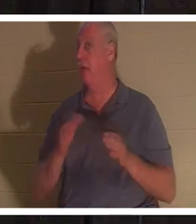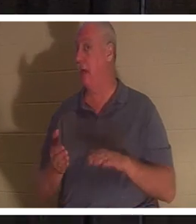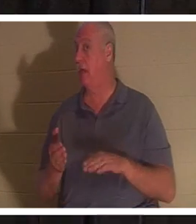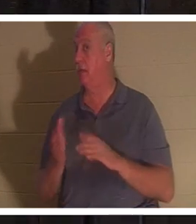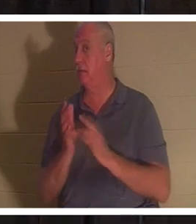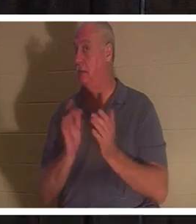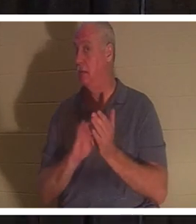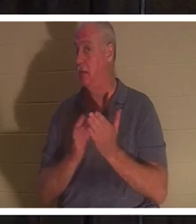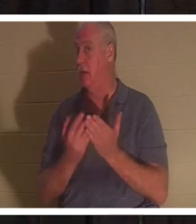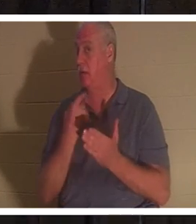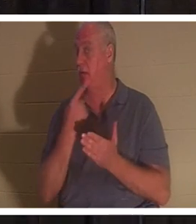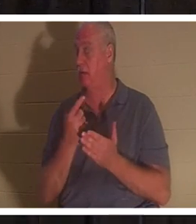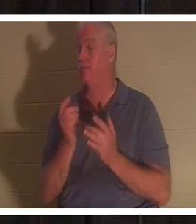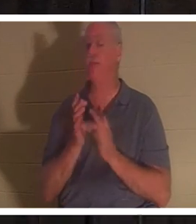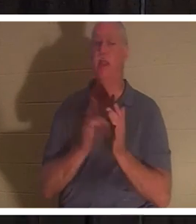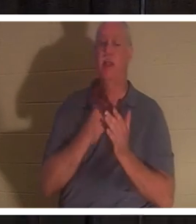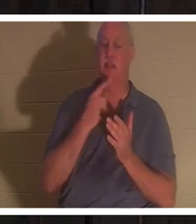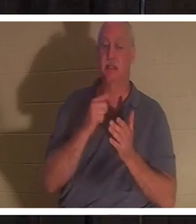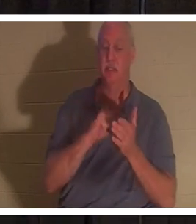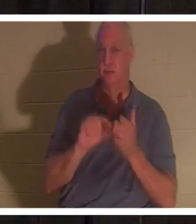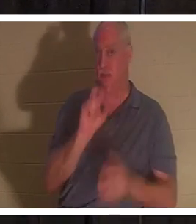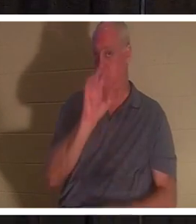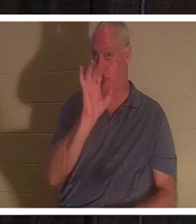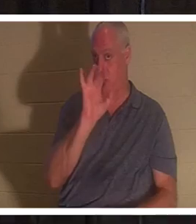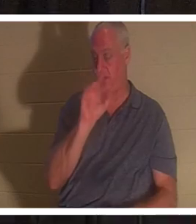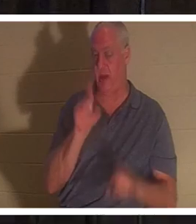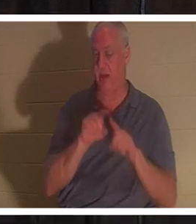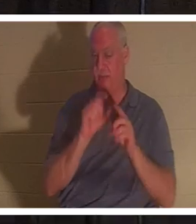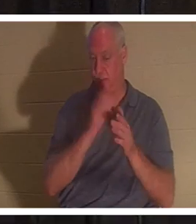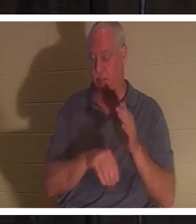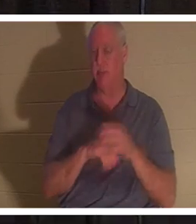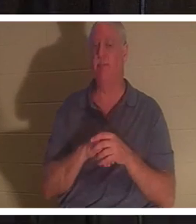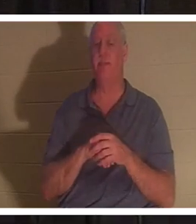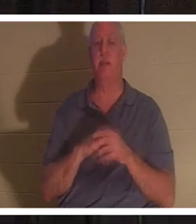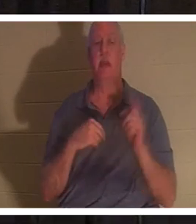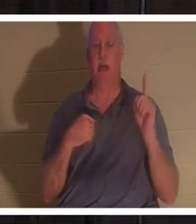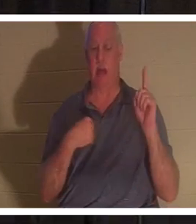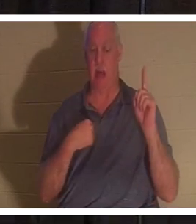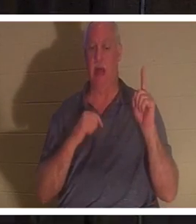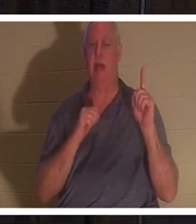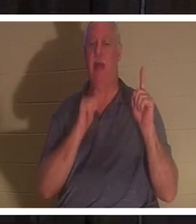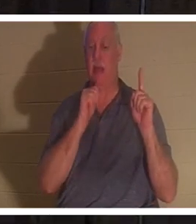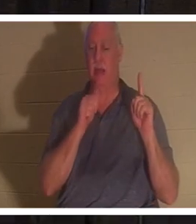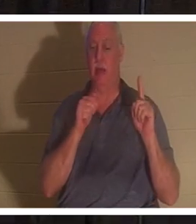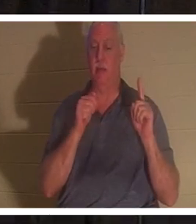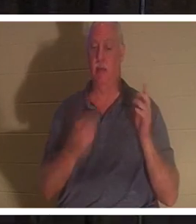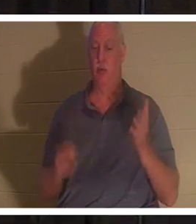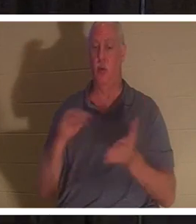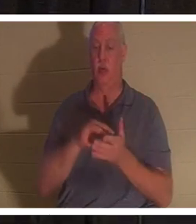यीशु ने उसी अध्याय के श्लोक 25 में कहा, "पुनरुत्थान और जीवन मैं ही हूं, जो